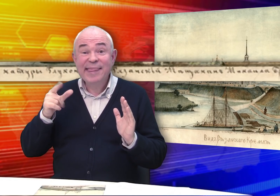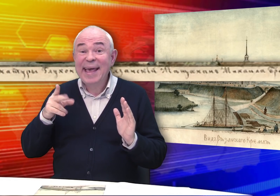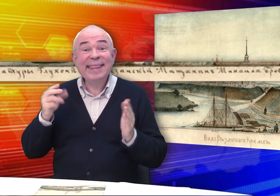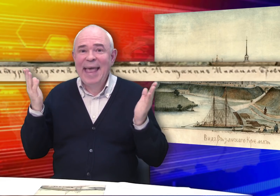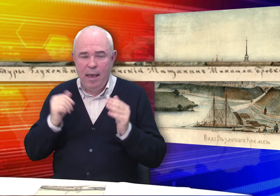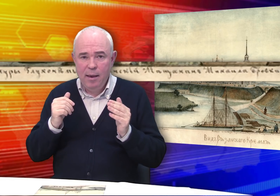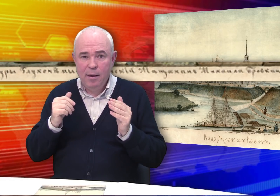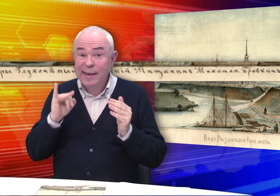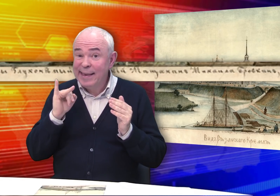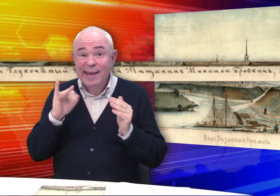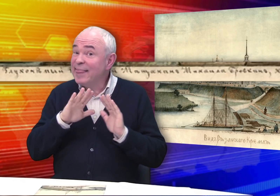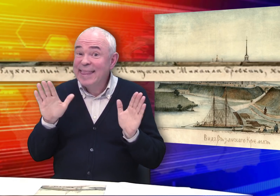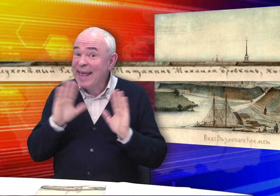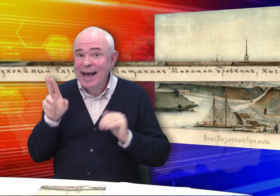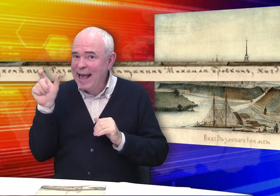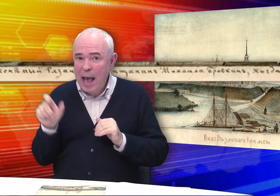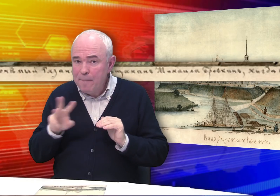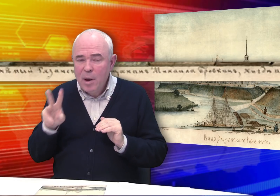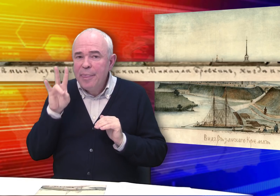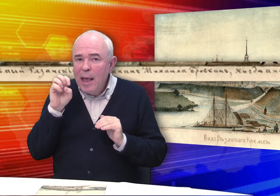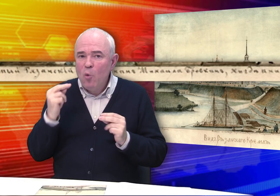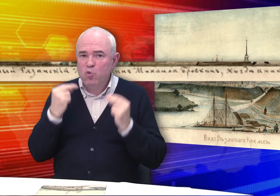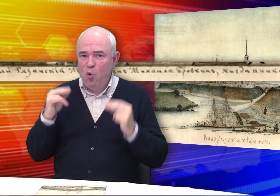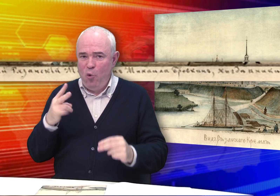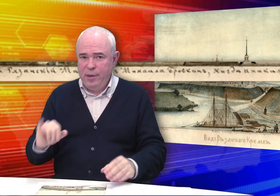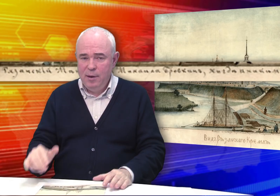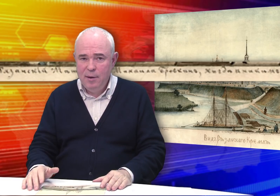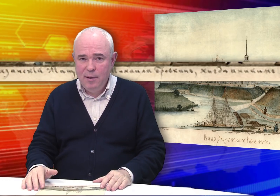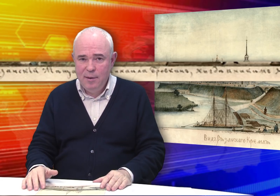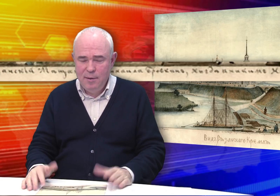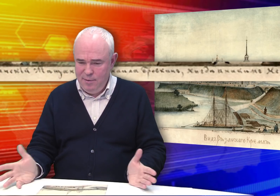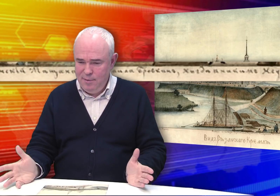нигде и никем Неученый».